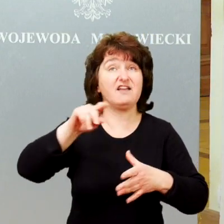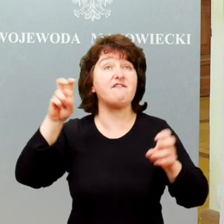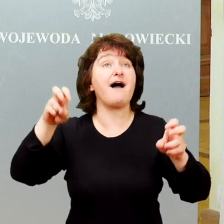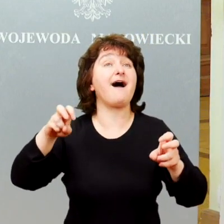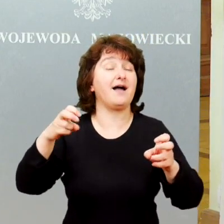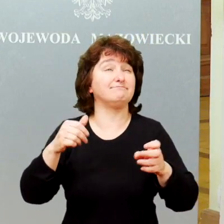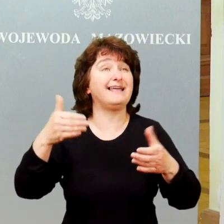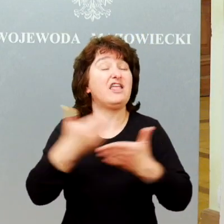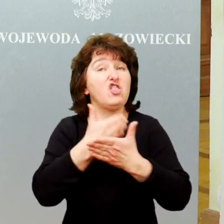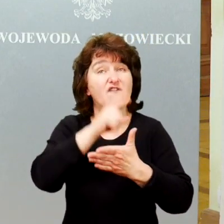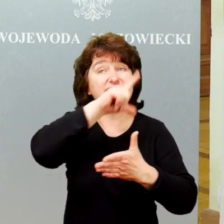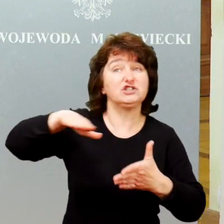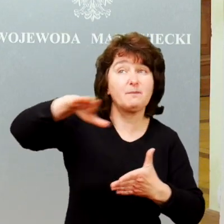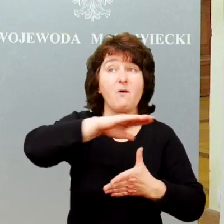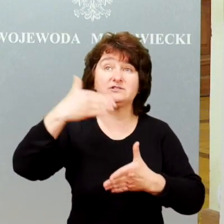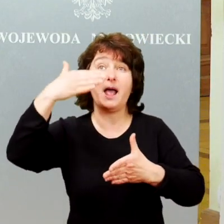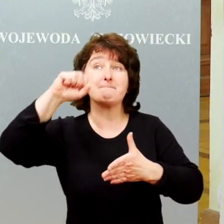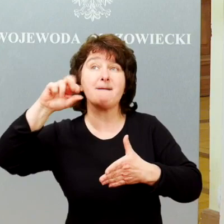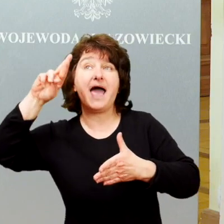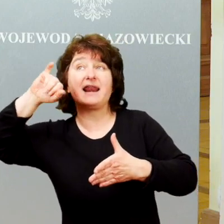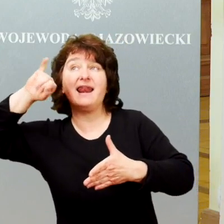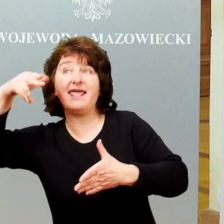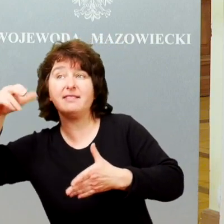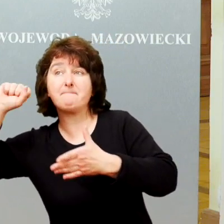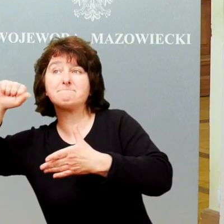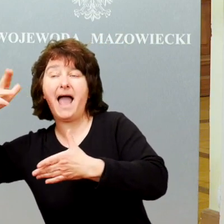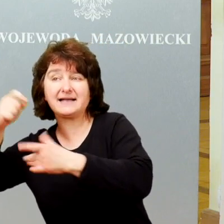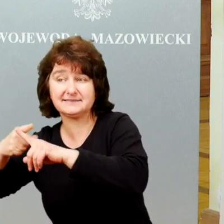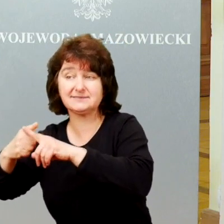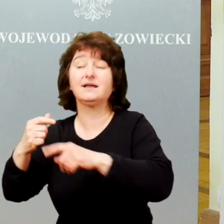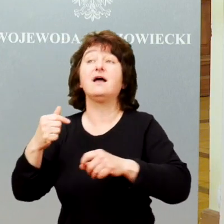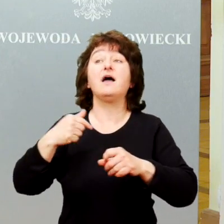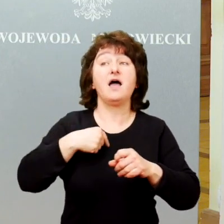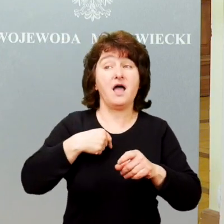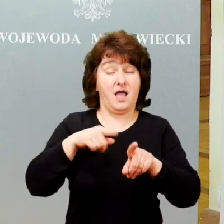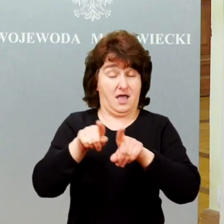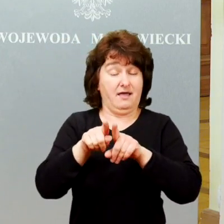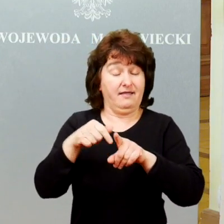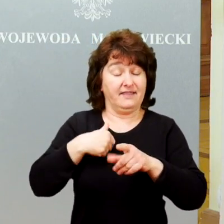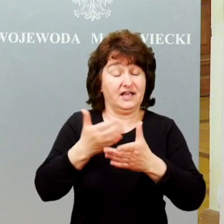a więc tego know-how rozwiązań, które pozwolą skutecznie wspierać społecznie i zawodowo osoby niepełnosprawne.